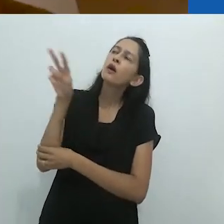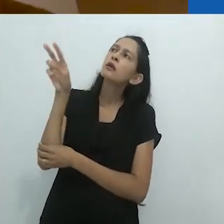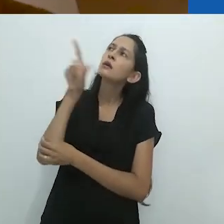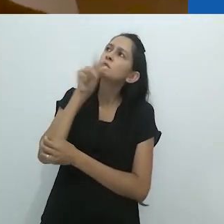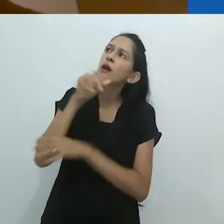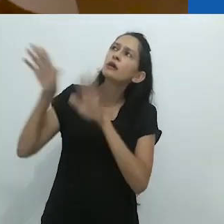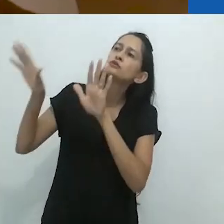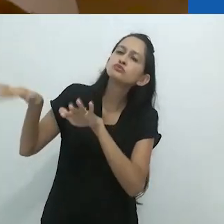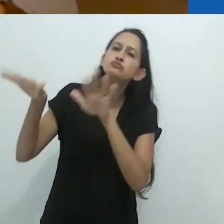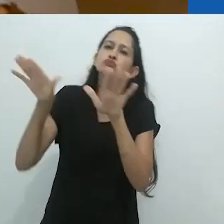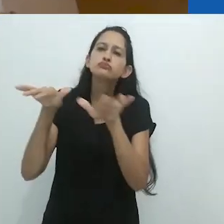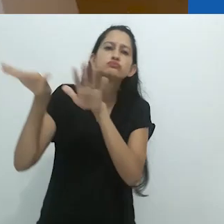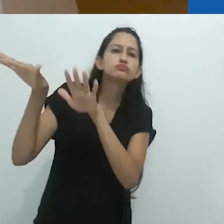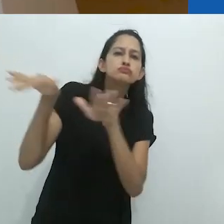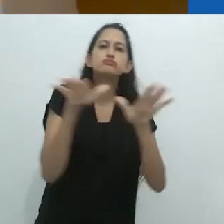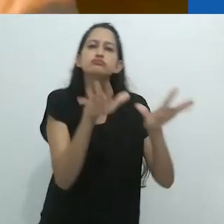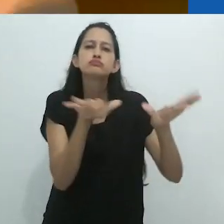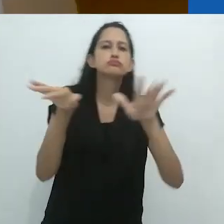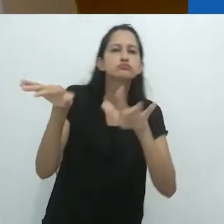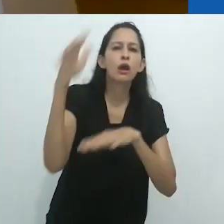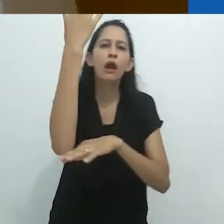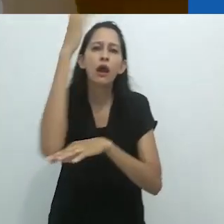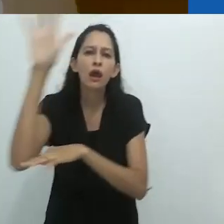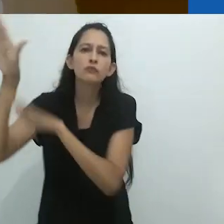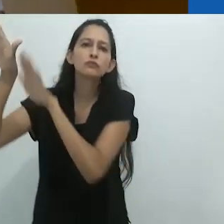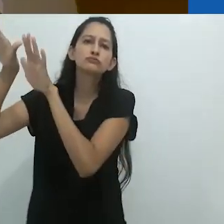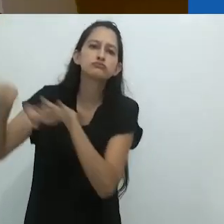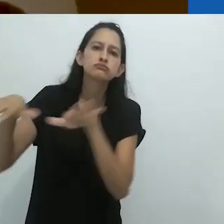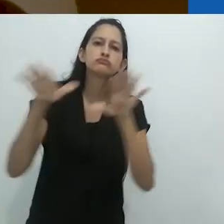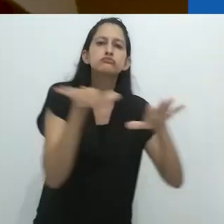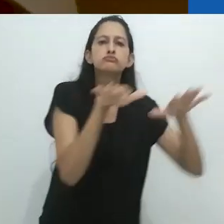ele olhava para os pássaros voando de árvore em árvore.